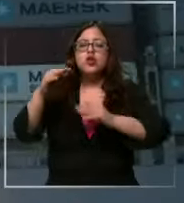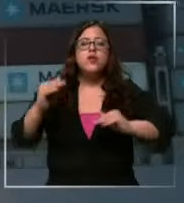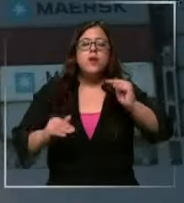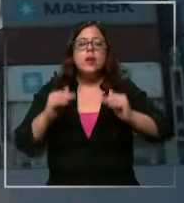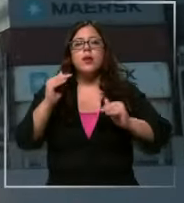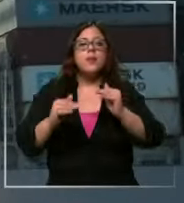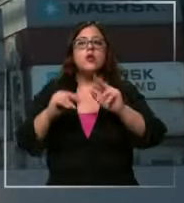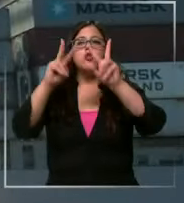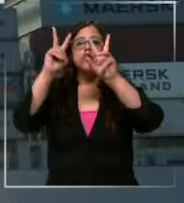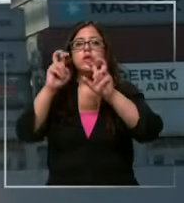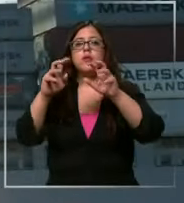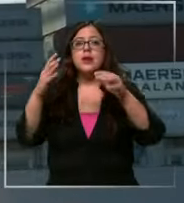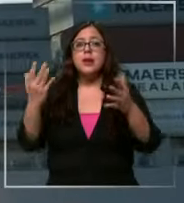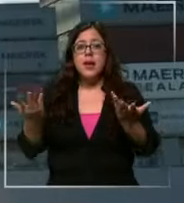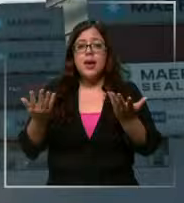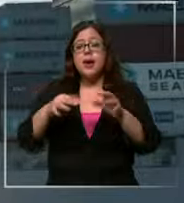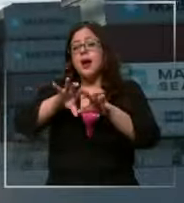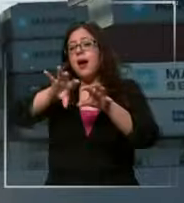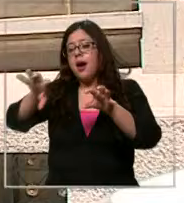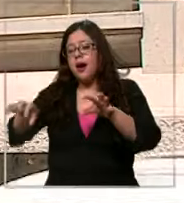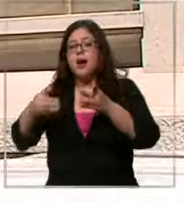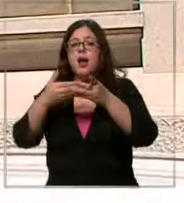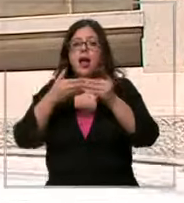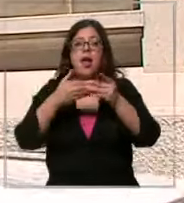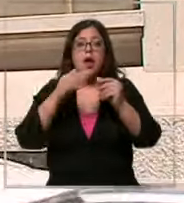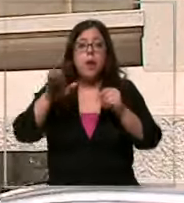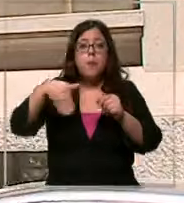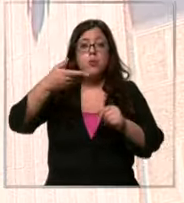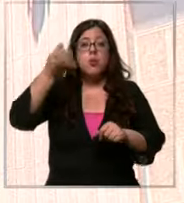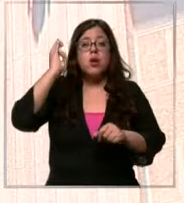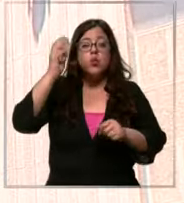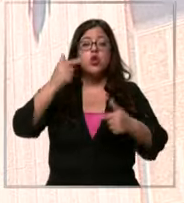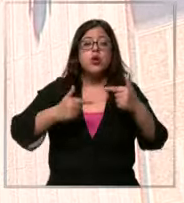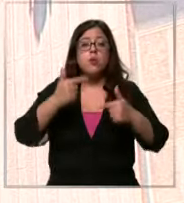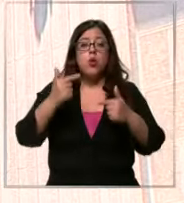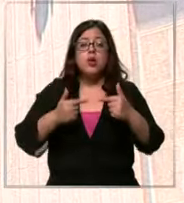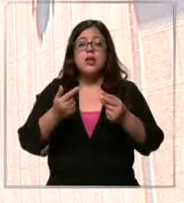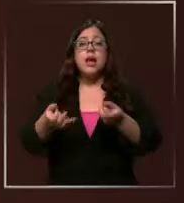el comportamiento externo del dólar la próxima reunión de política monetaria que tenga el Banco